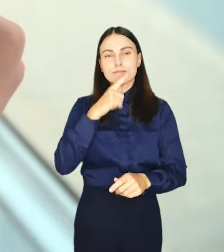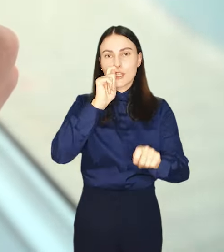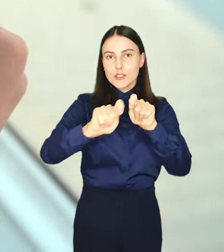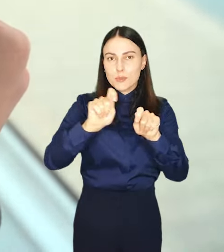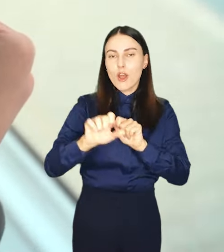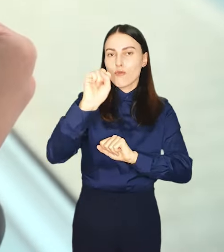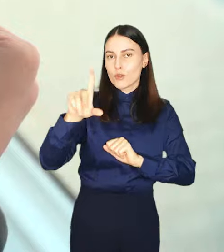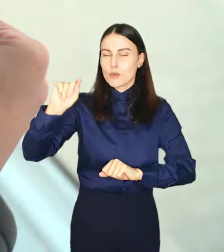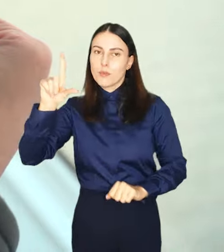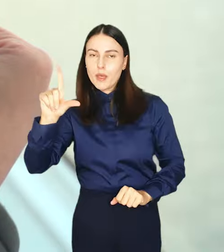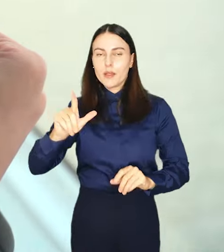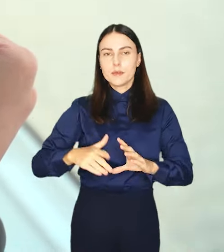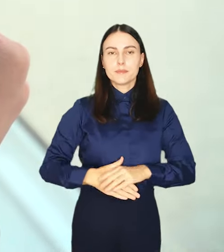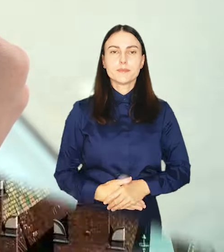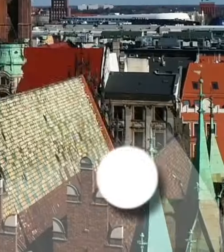Sprawdź na wrocław.pl